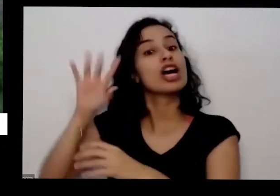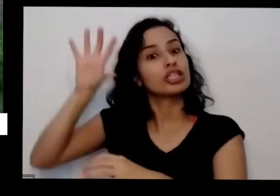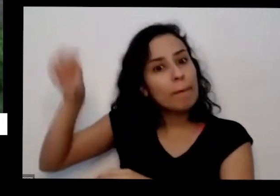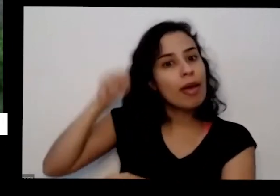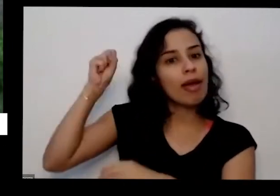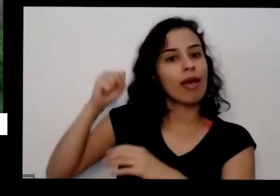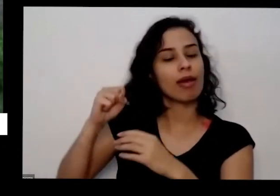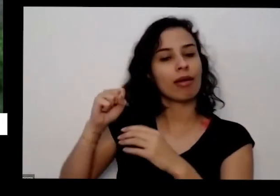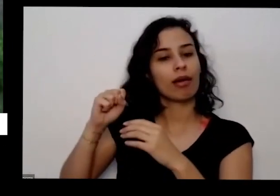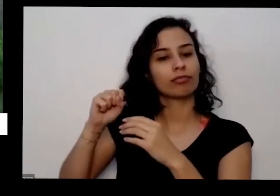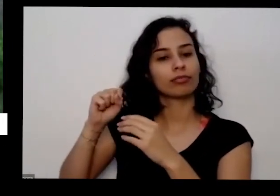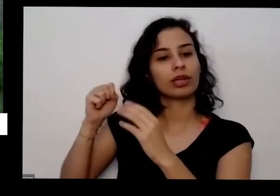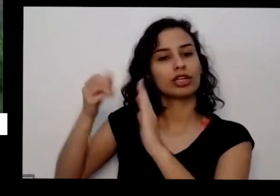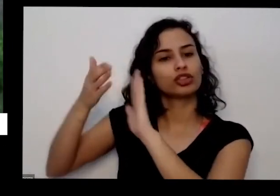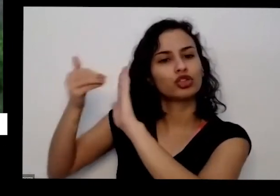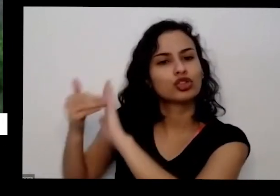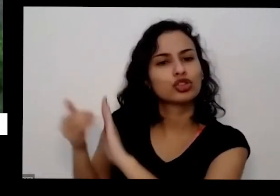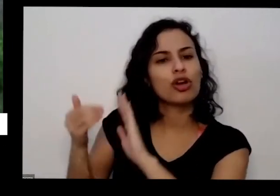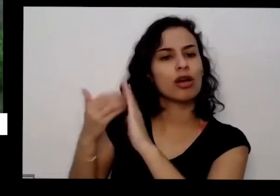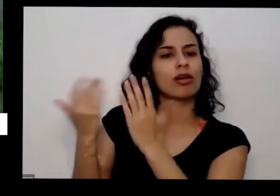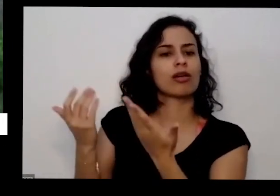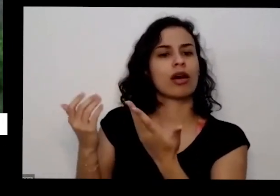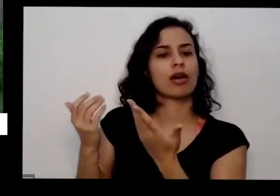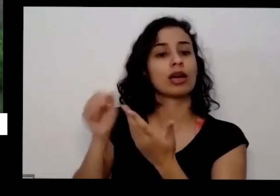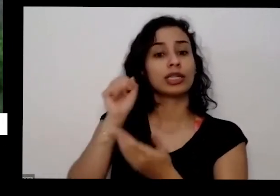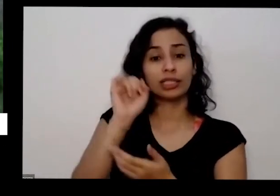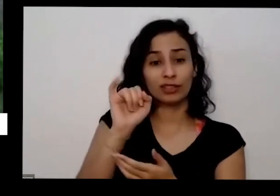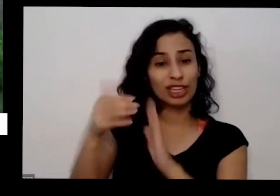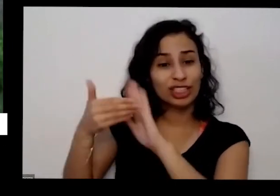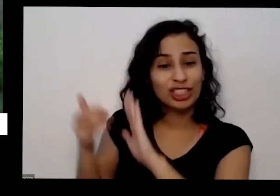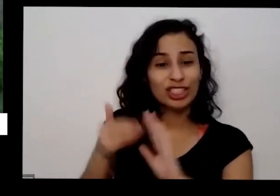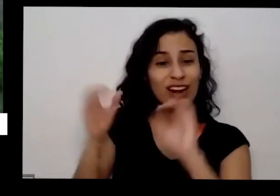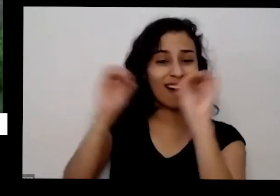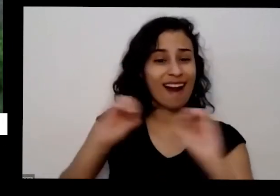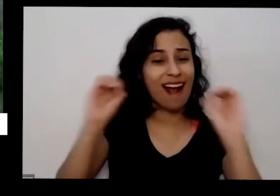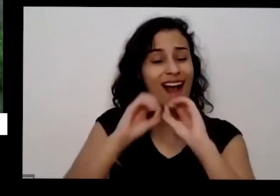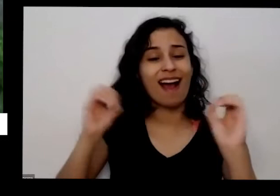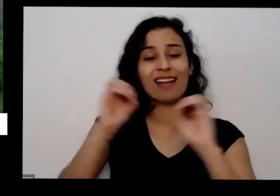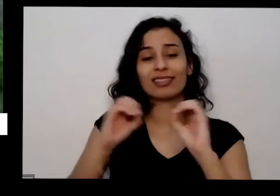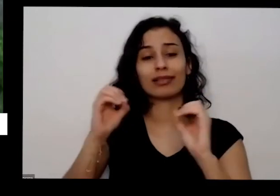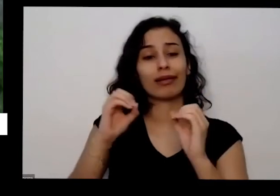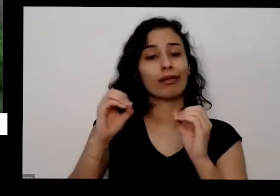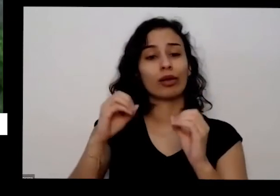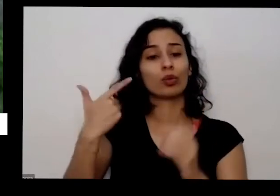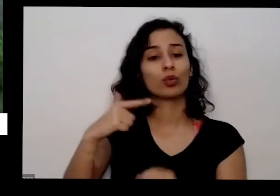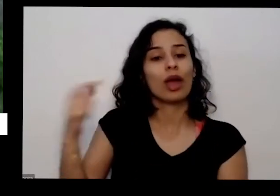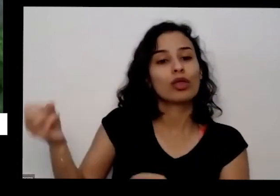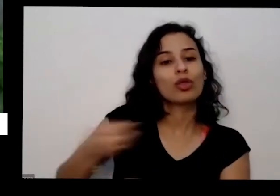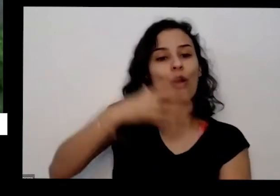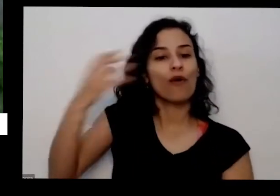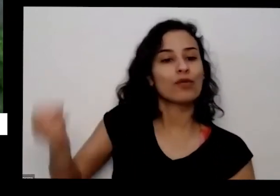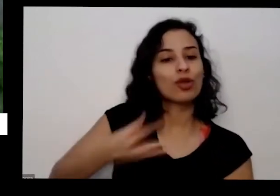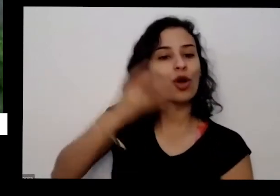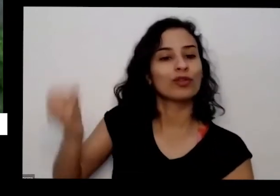pé porque não vem outra carga se você não for lá e coleira quero sempre que você colhe sempre